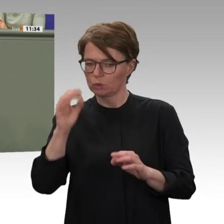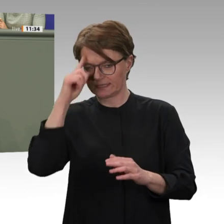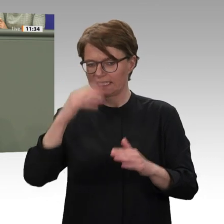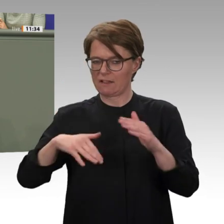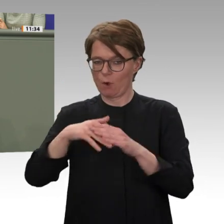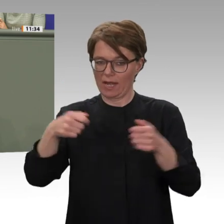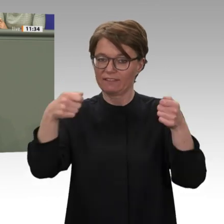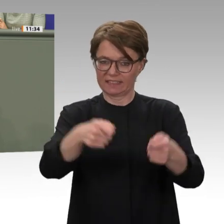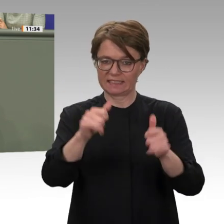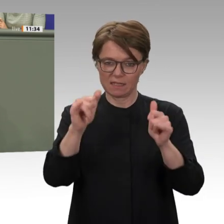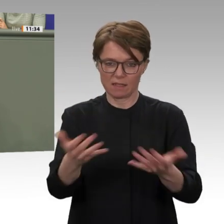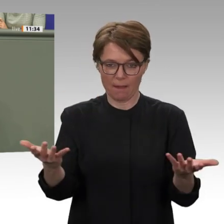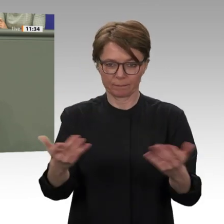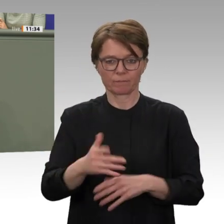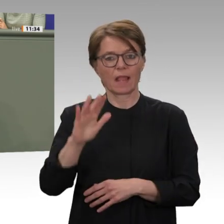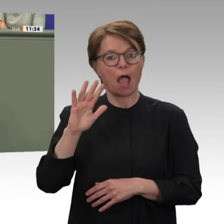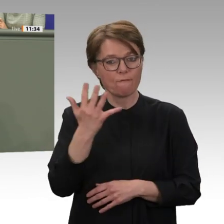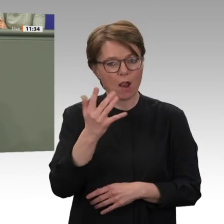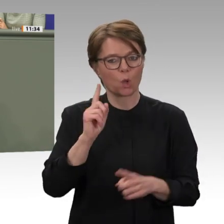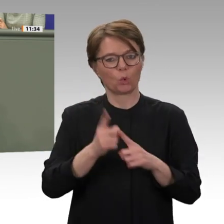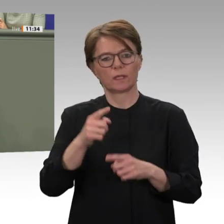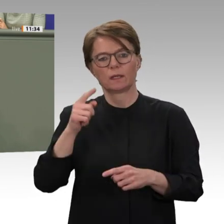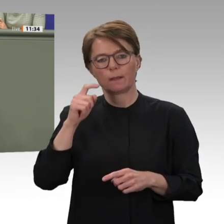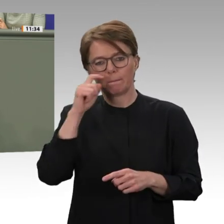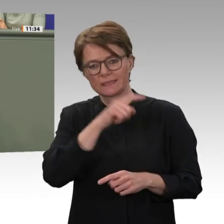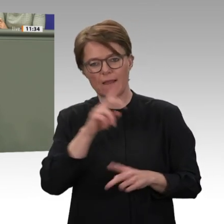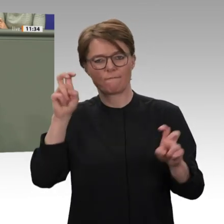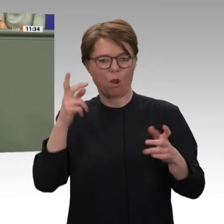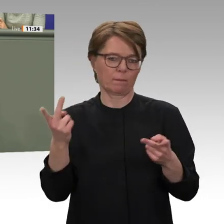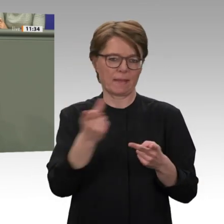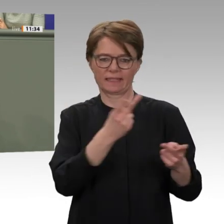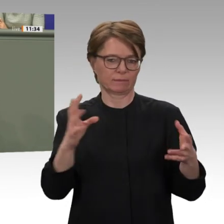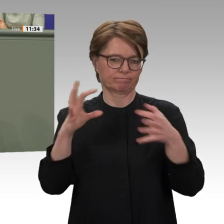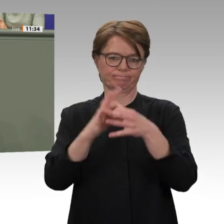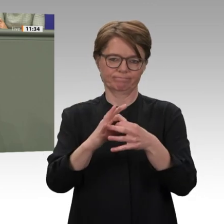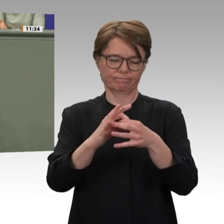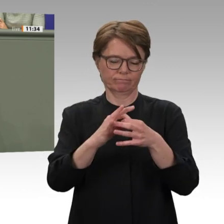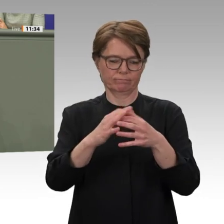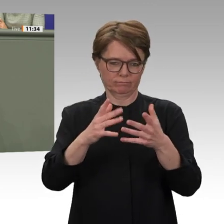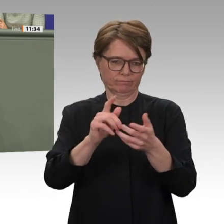wo wir stehen: auf der Seite der Sudanesinnen und Sudanesen, die für Frieden, Freiheit